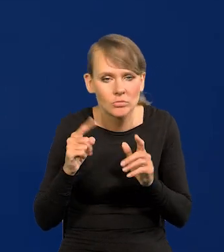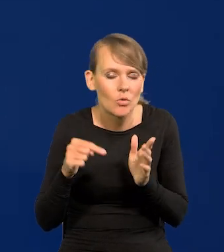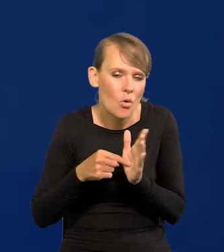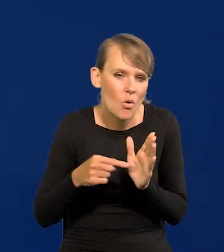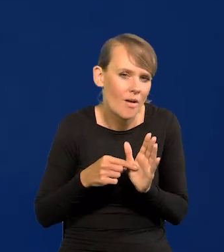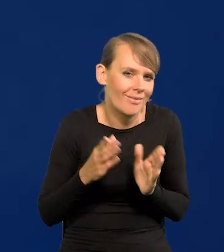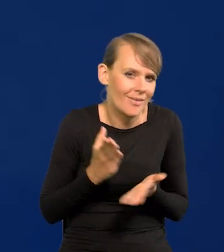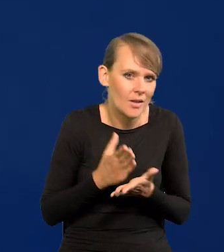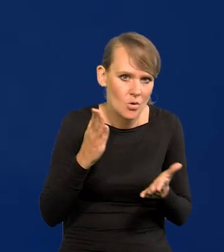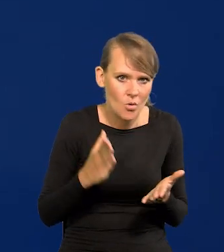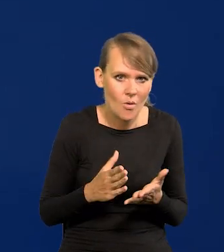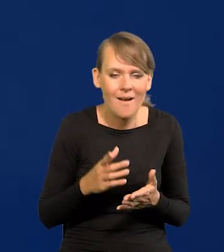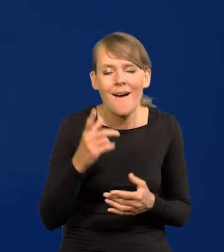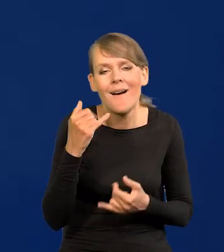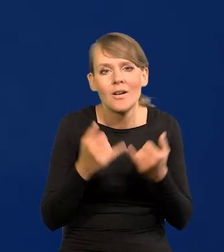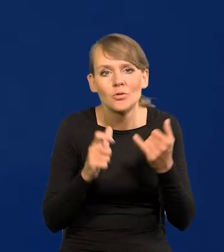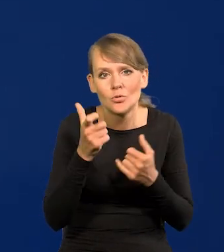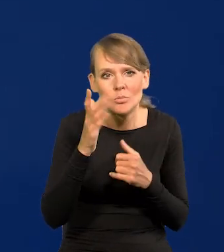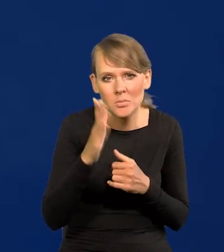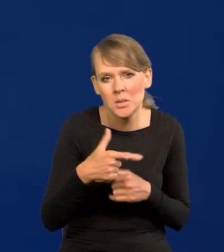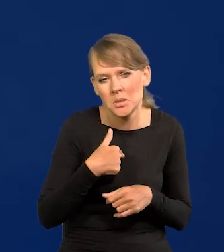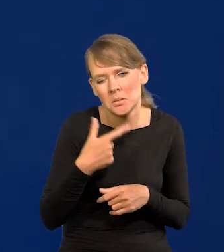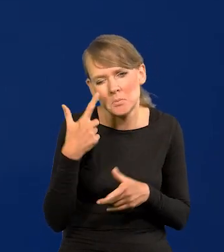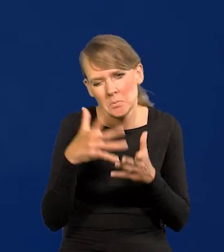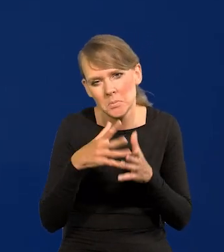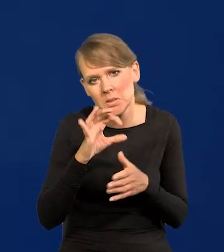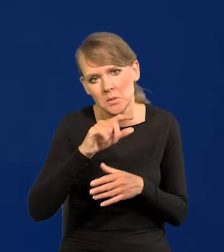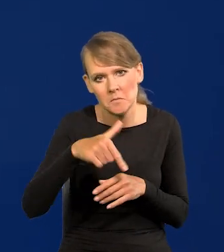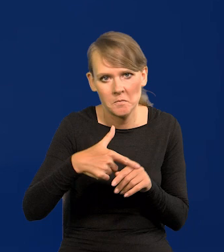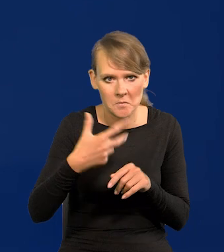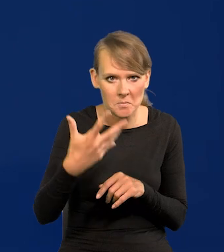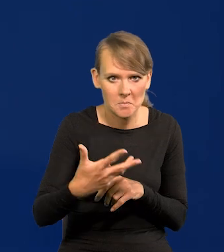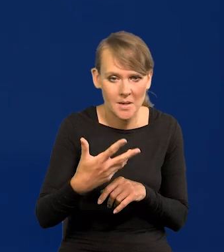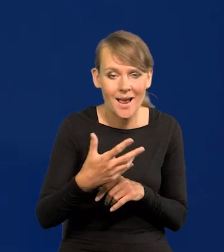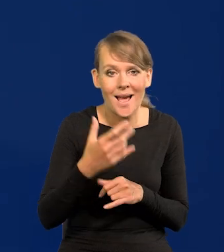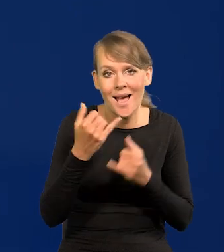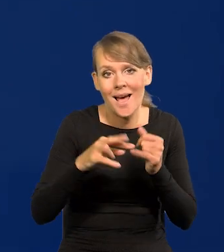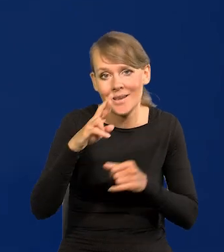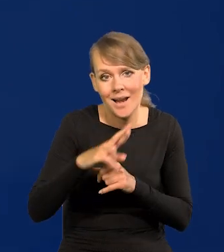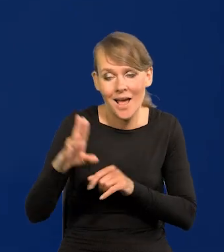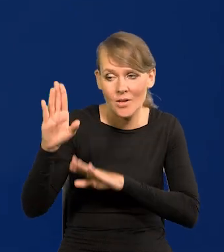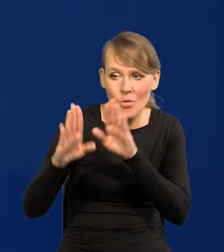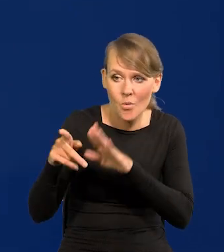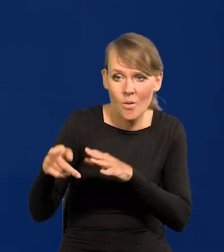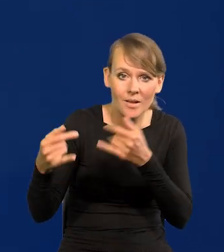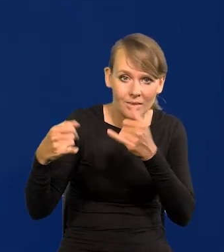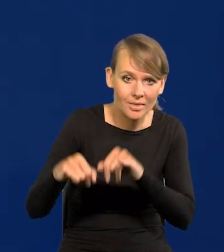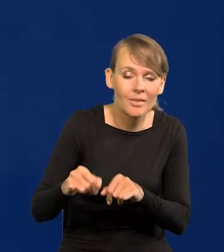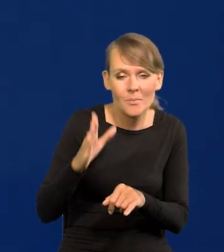Ale przewiduję, jeśli coś się działo po 0,25, ale jak Rada mnie przegłosuje, to oczywiście będzie inaczej,